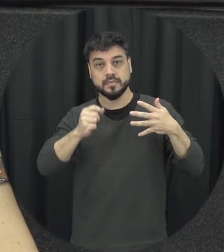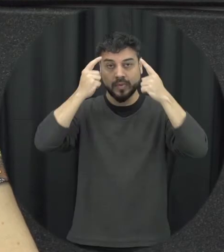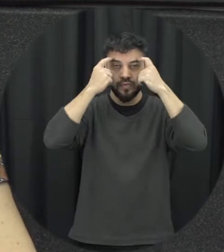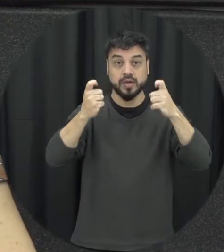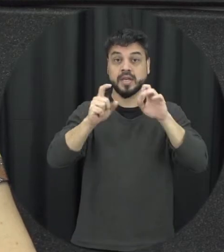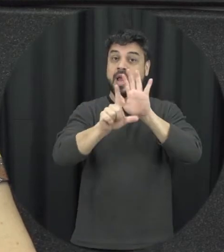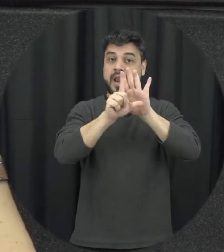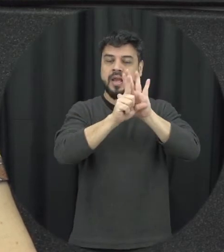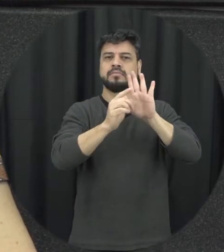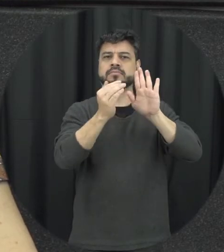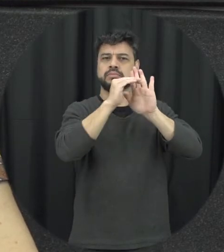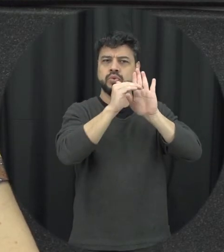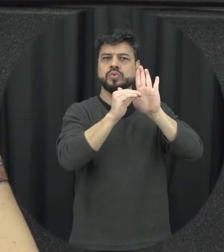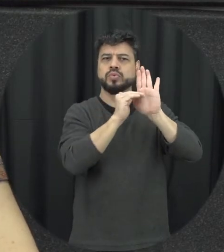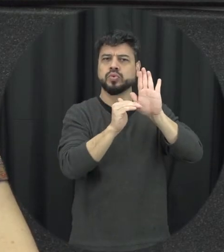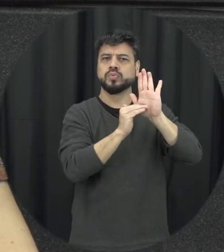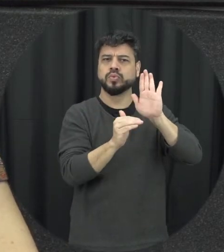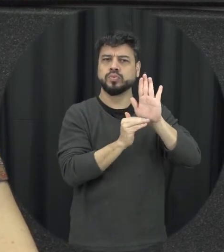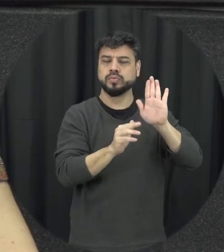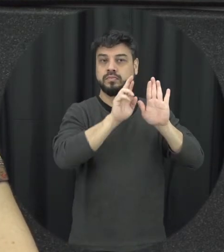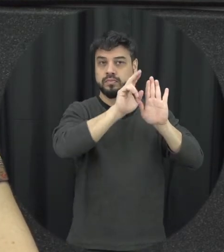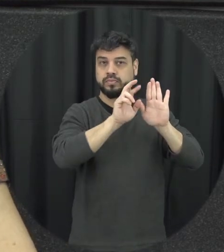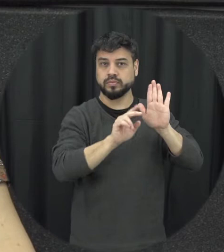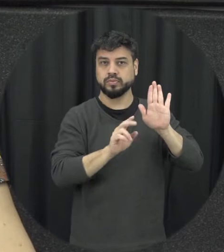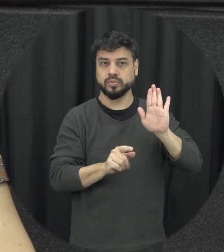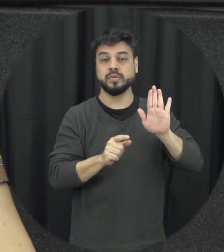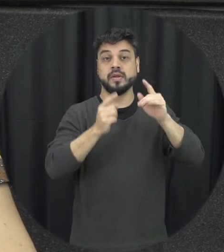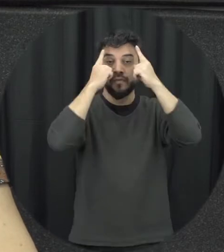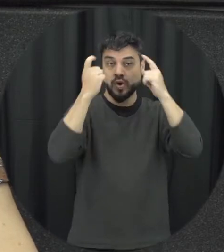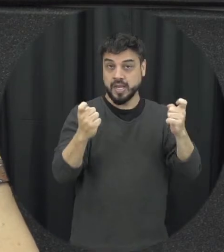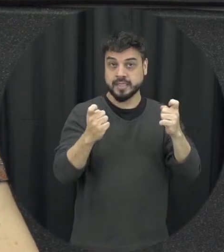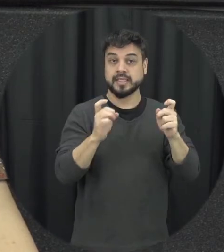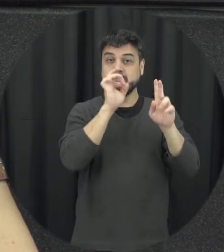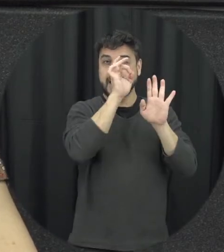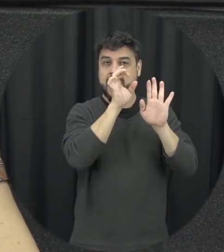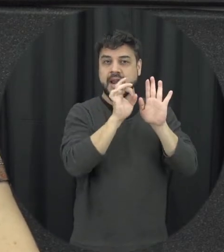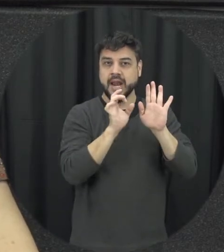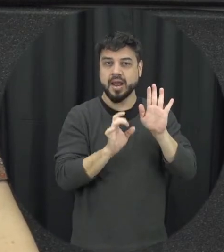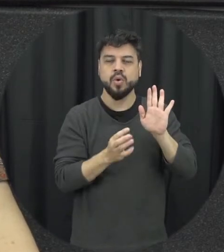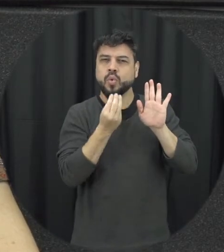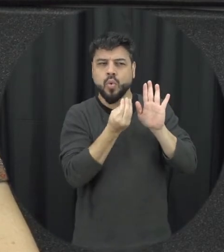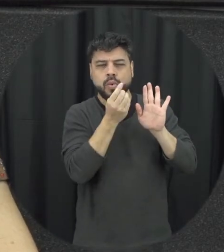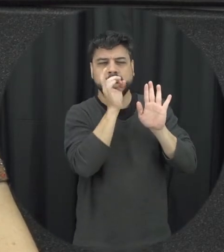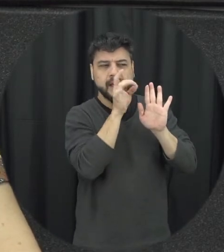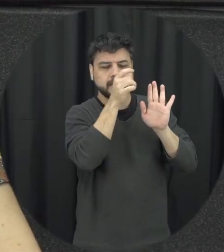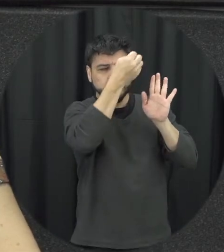lei que ela vai trazer para gente essa tipificação da violência o que que é cada um dessas violências